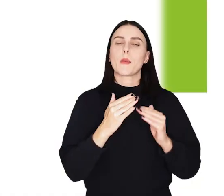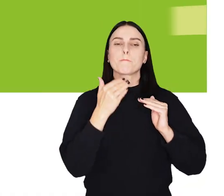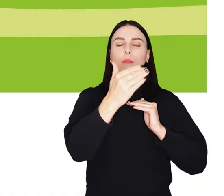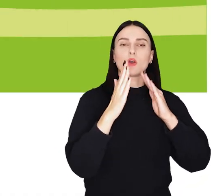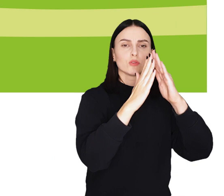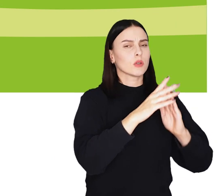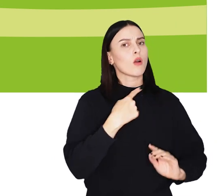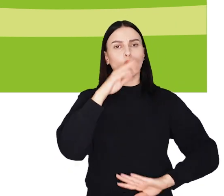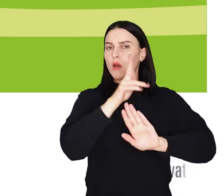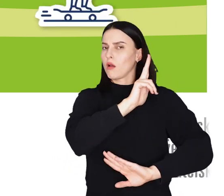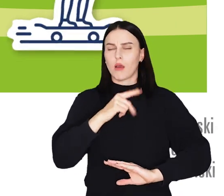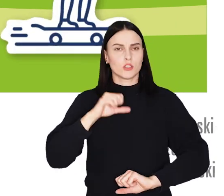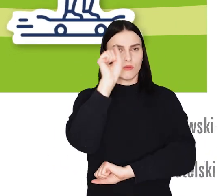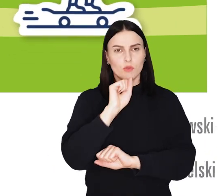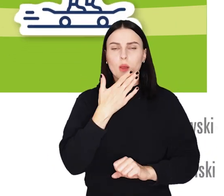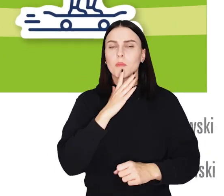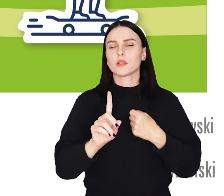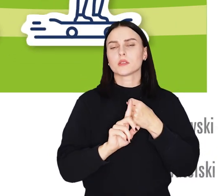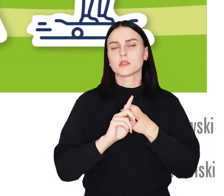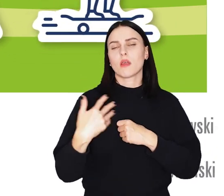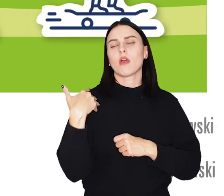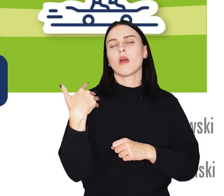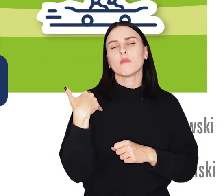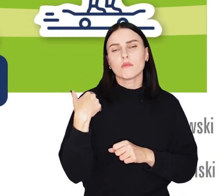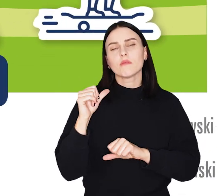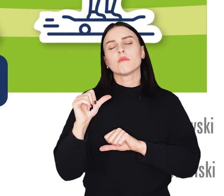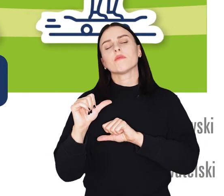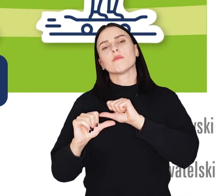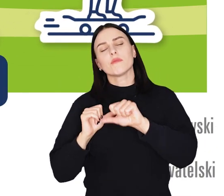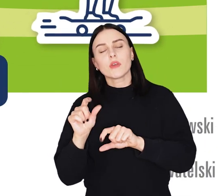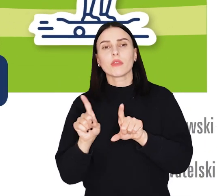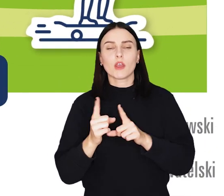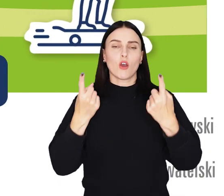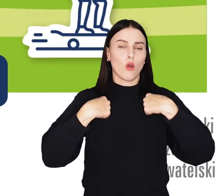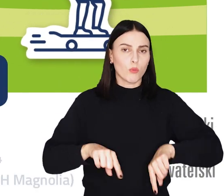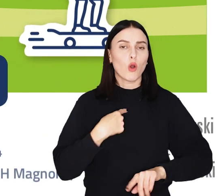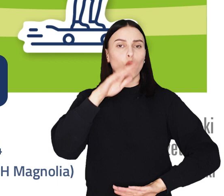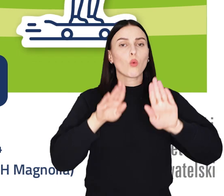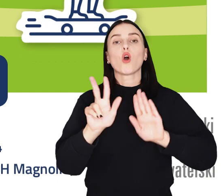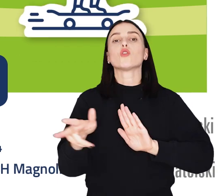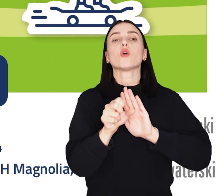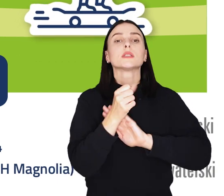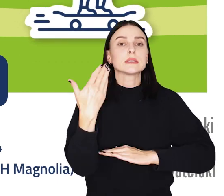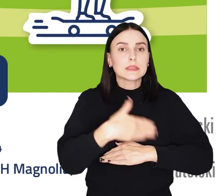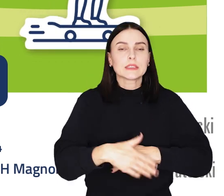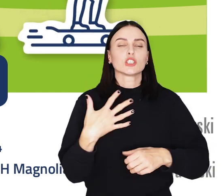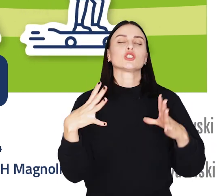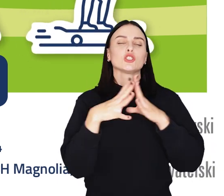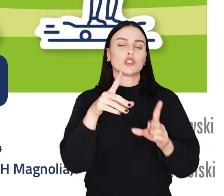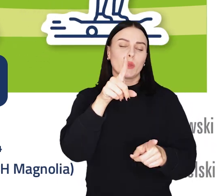Głosować może każdy wrocławianin bez względu na wiek czy obywatelstwo. Głosowanie trwa do 10 października.